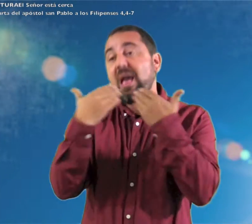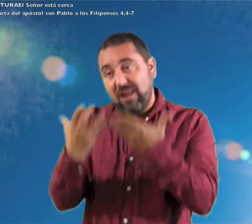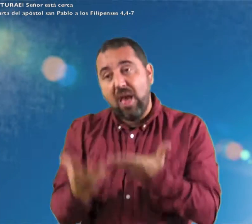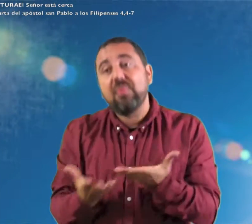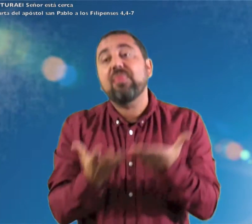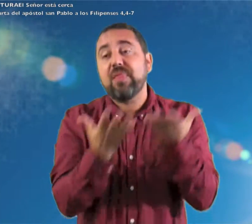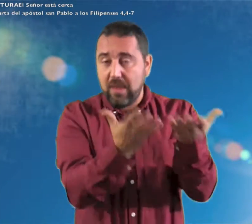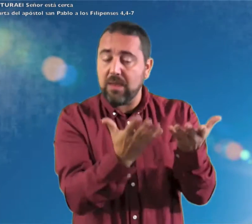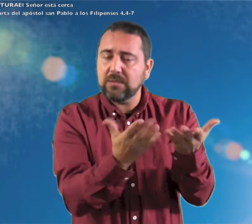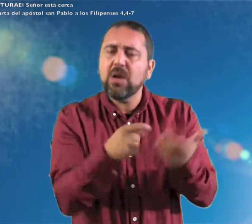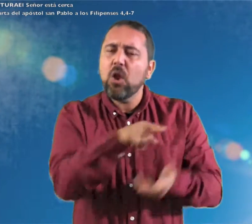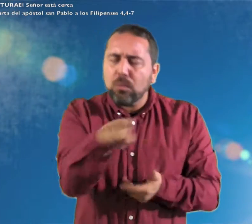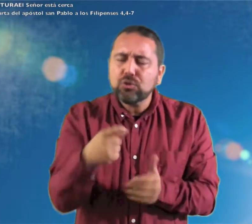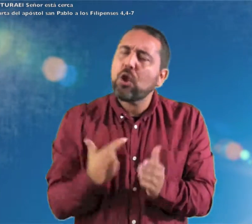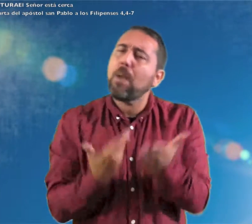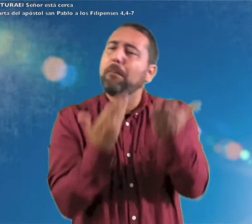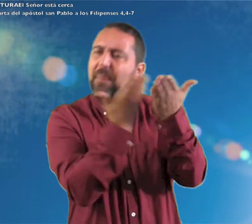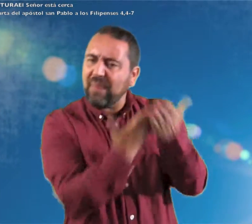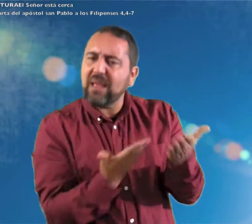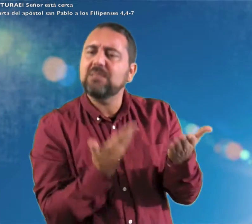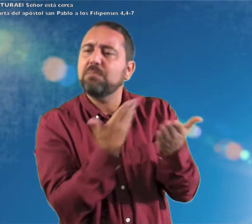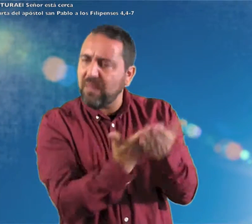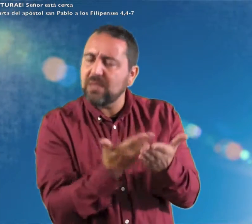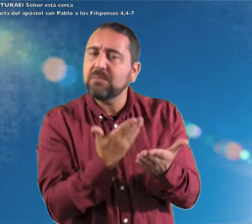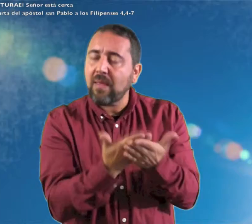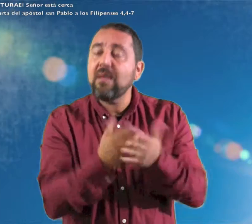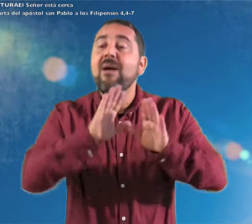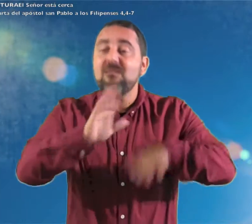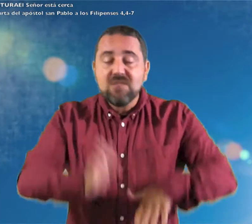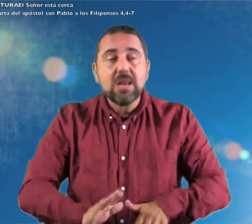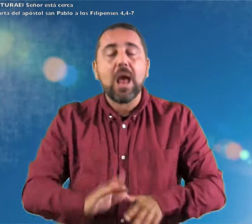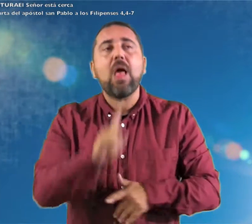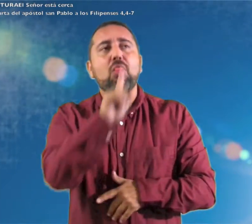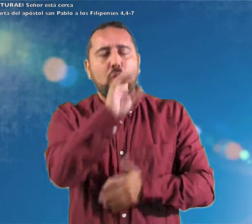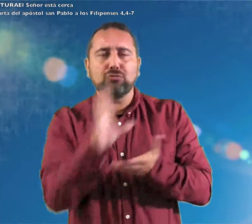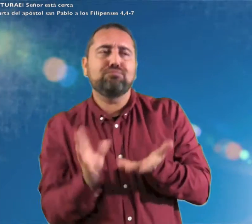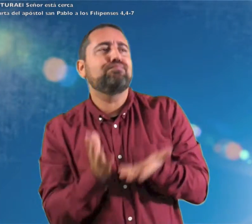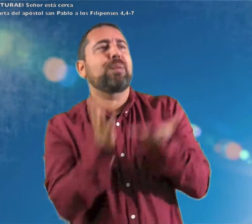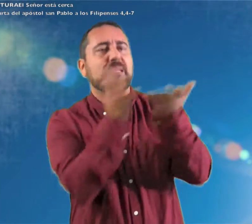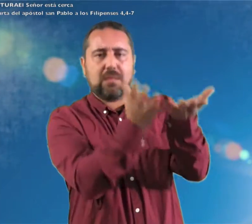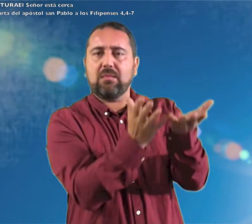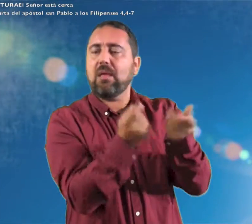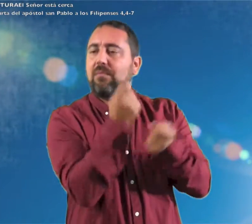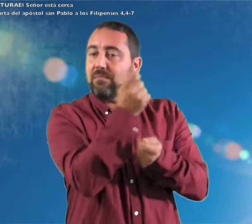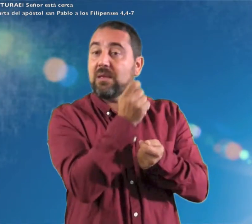en la oración y súplica con la acción de gracias vuestras peticiones sean presentadas